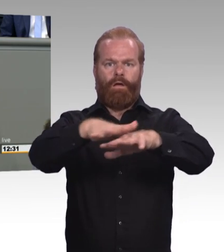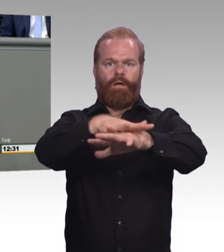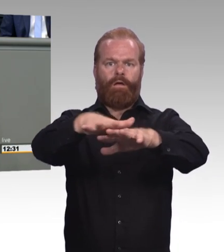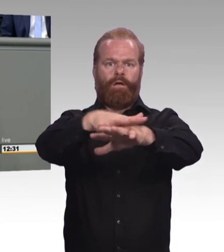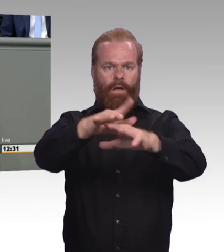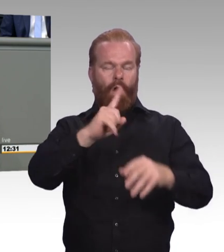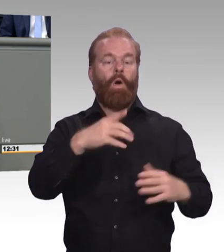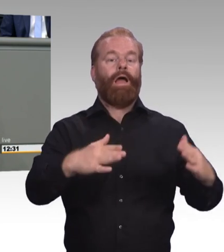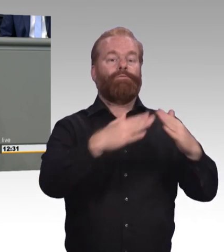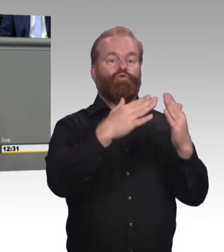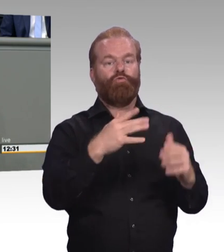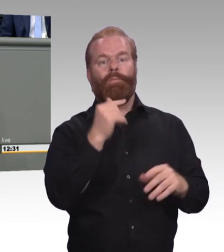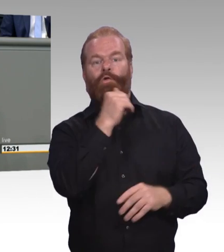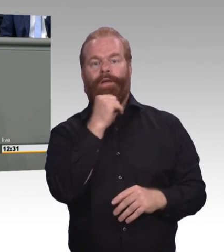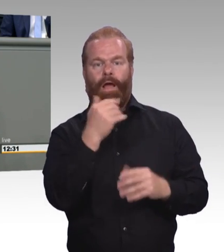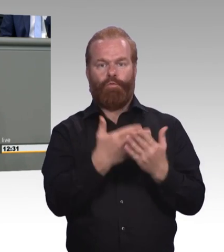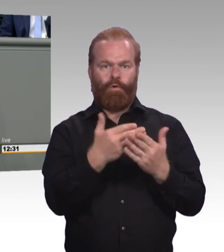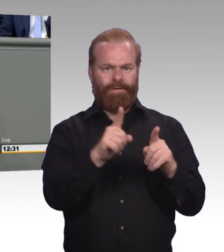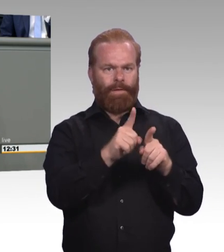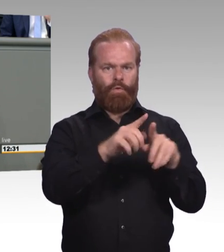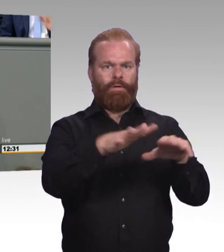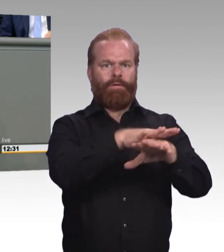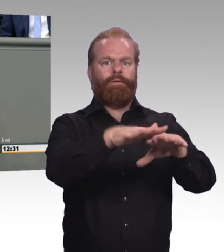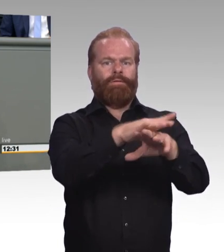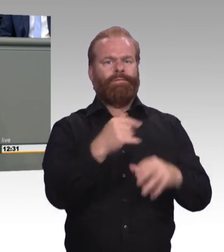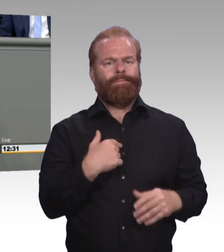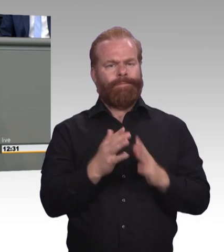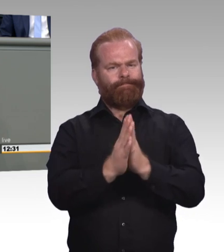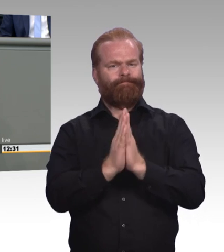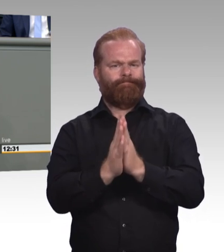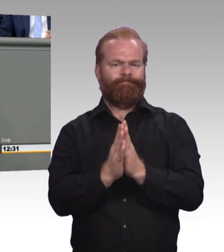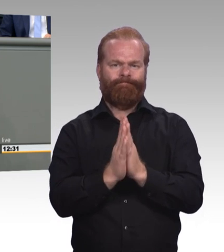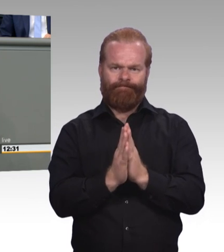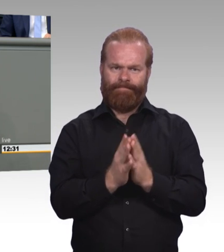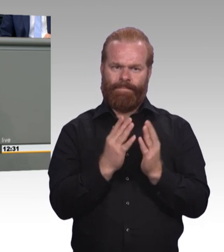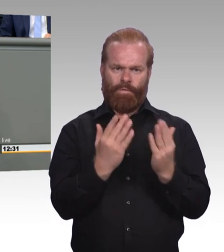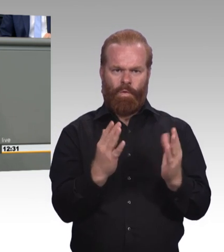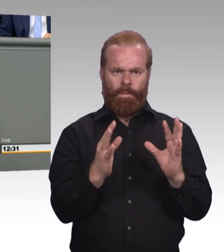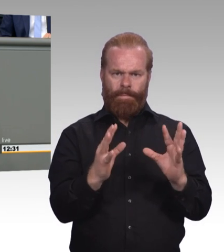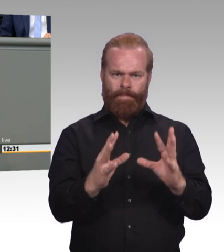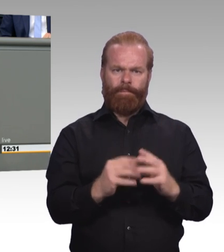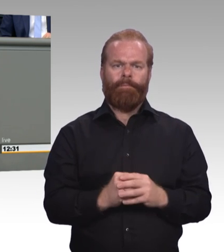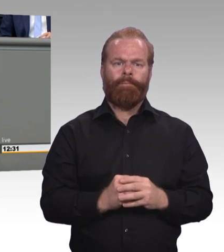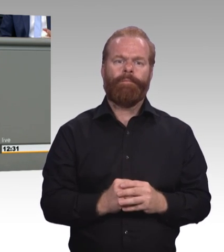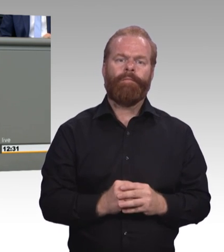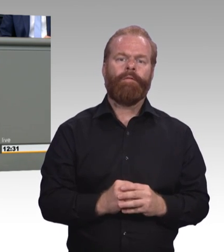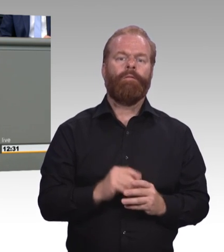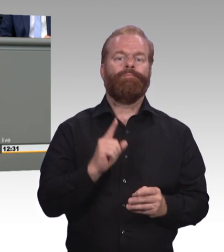Weshalb können Sie sich auch nicht dieses mitvorstellen und wir machen auch das. (Beifall und Zwischenruf) Wir glauben an unsere Überzeugungskraft und an Ihre Einsichtsfähigkeit.